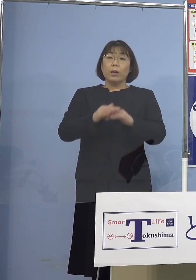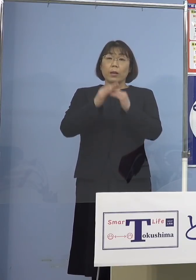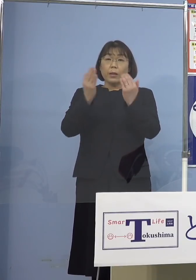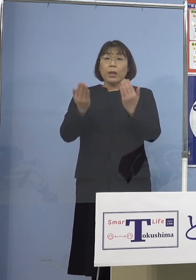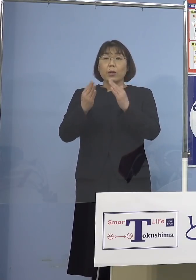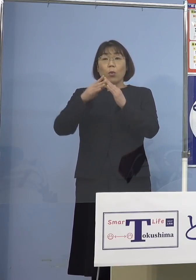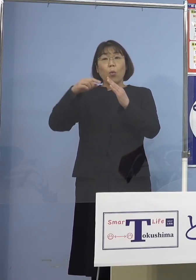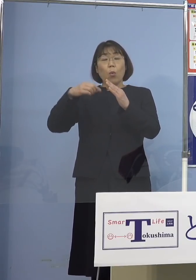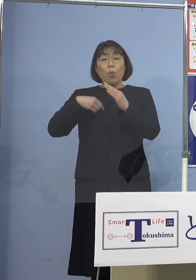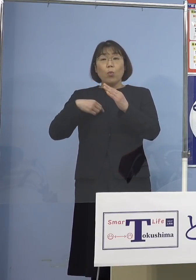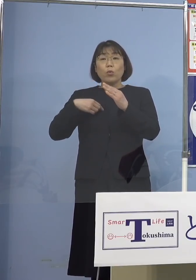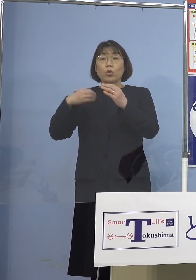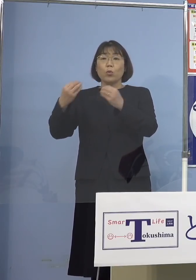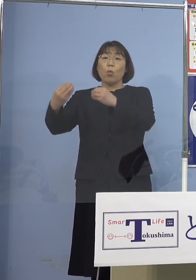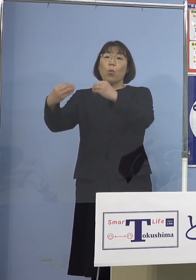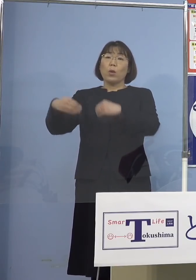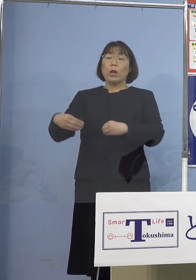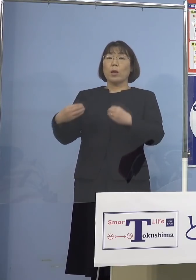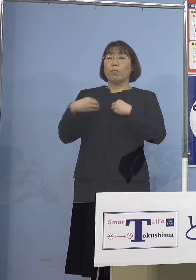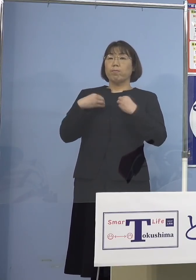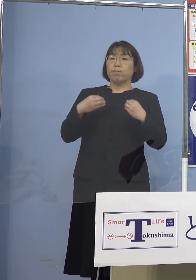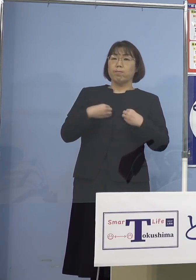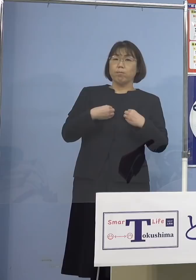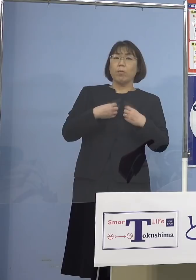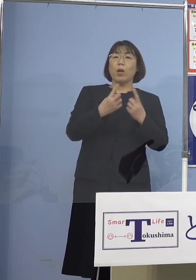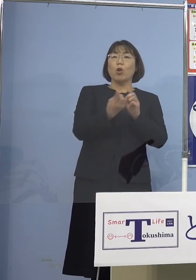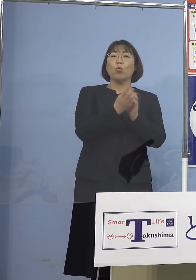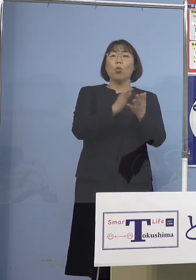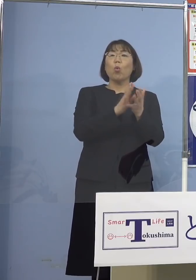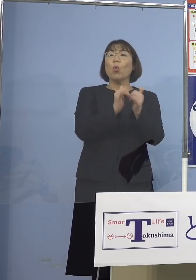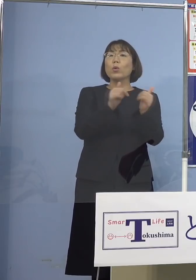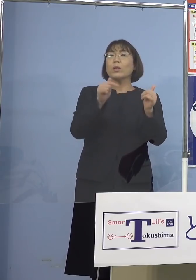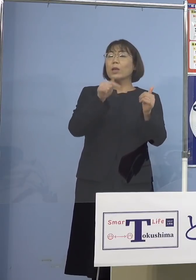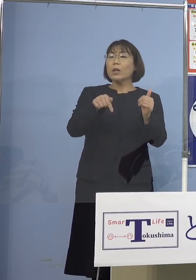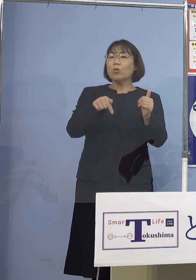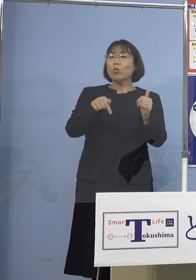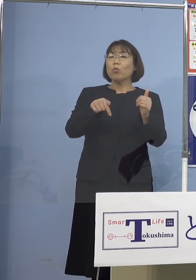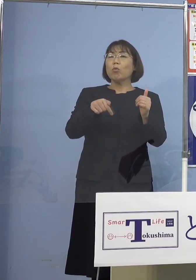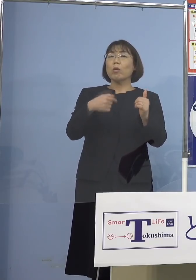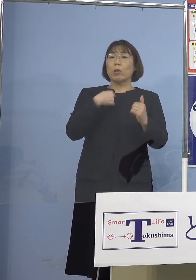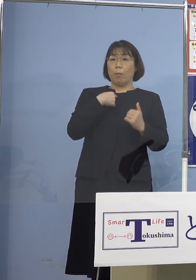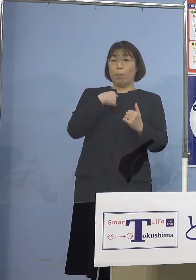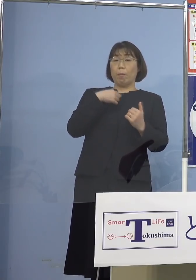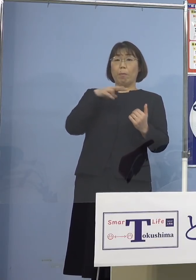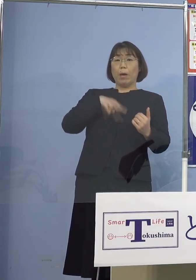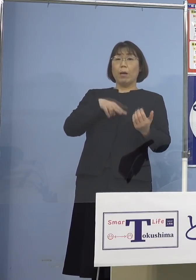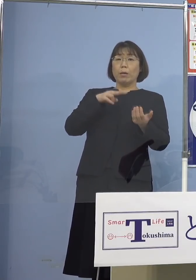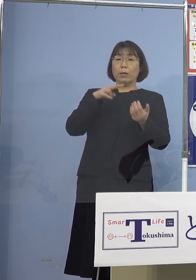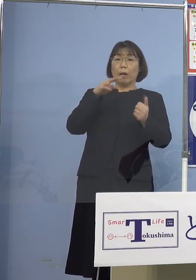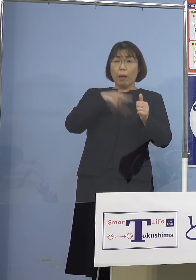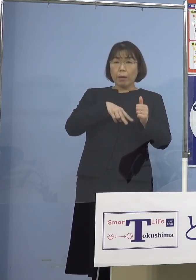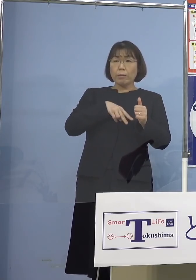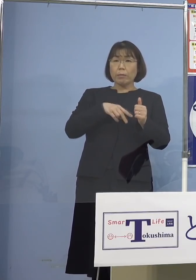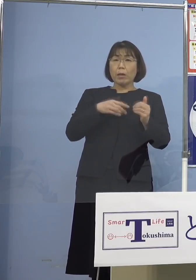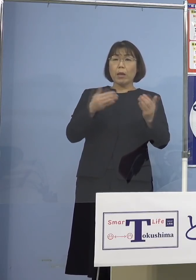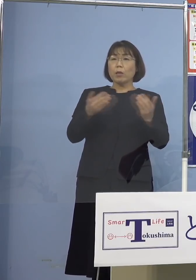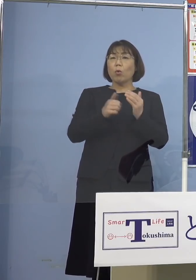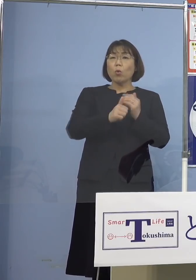濃厚接触者となって 出勤できていないということが ほとんどということでありますので そうした場合も皆さん方